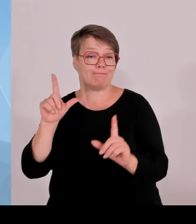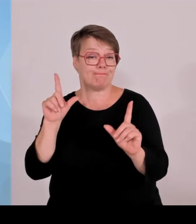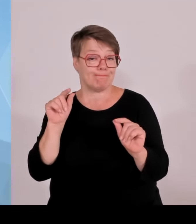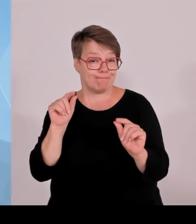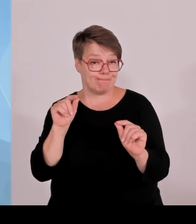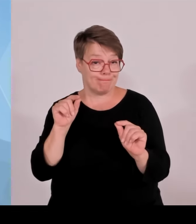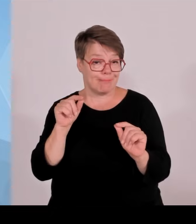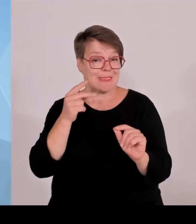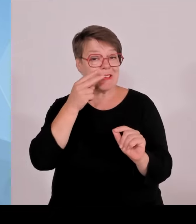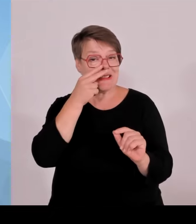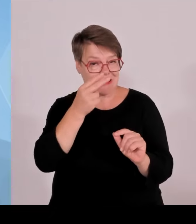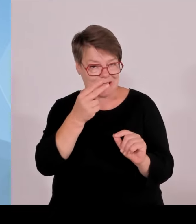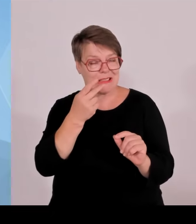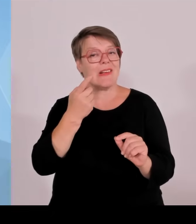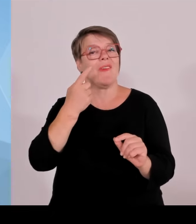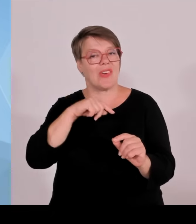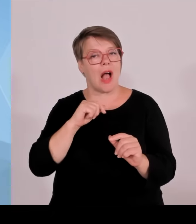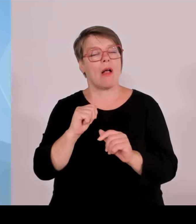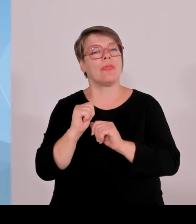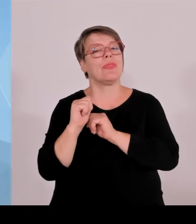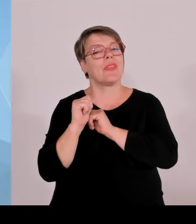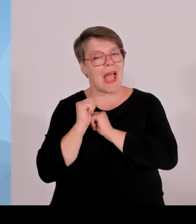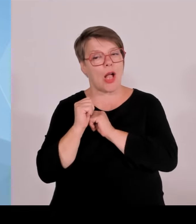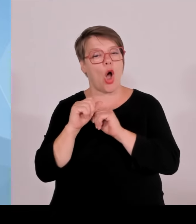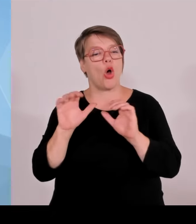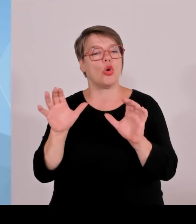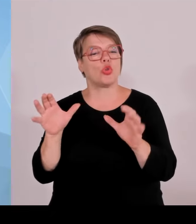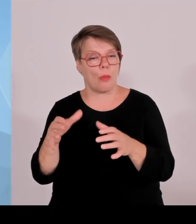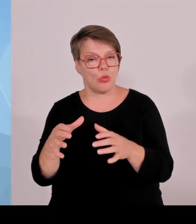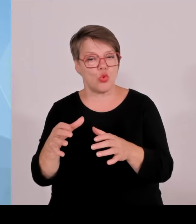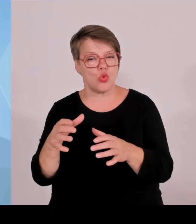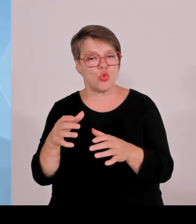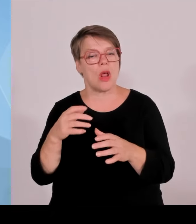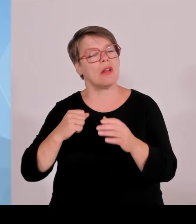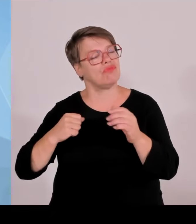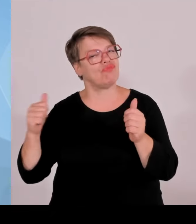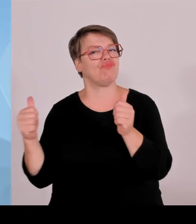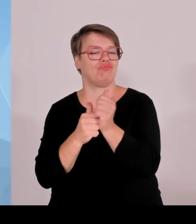Anteil an den Investitionsfinanzierungen bei.